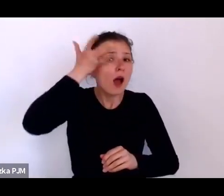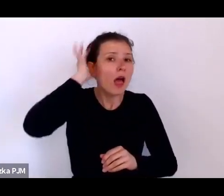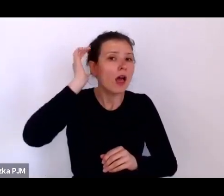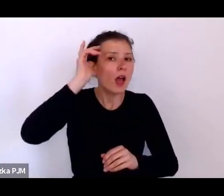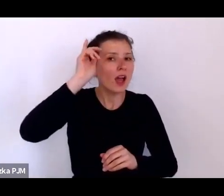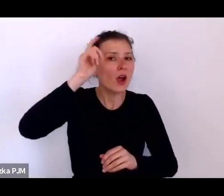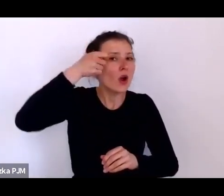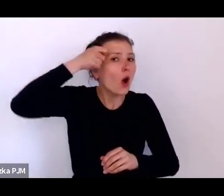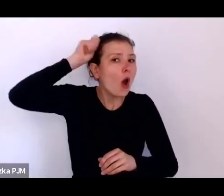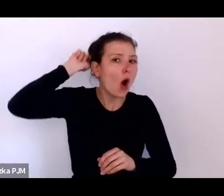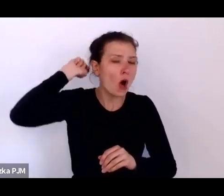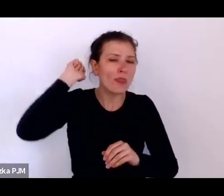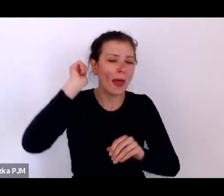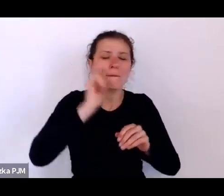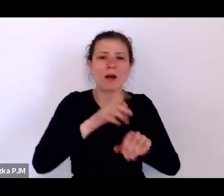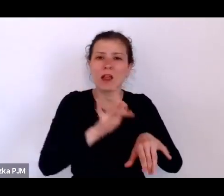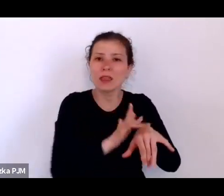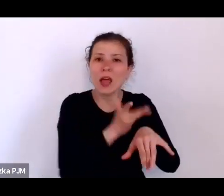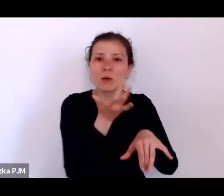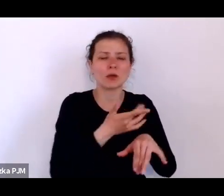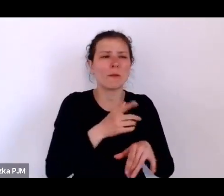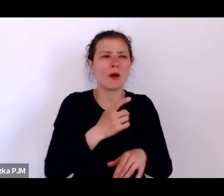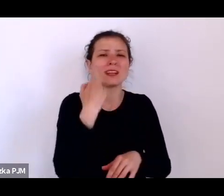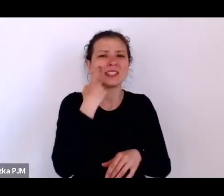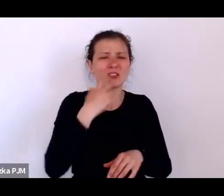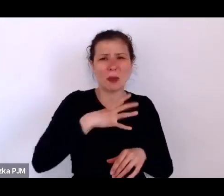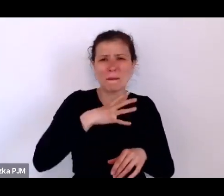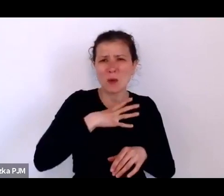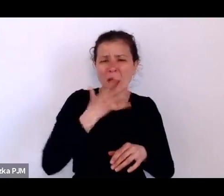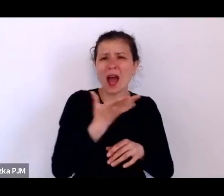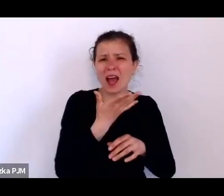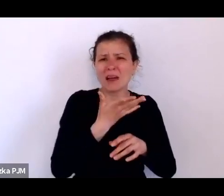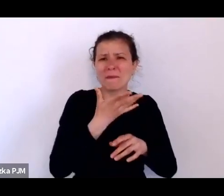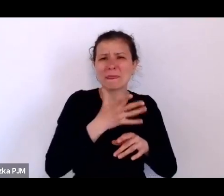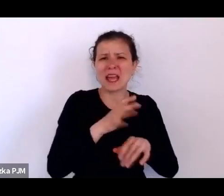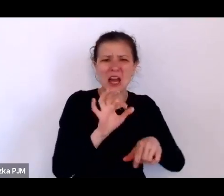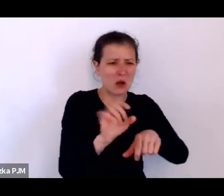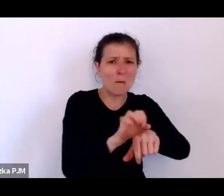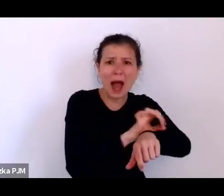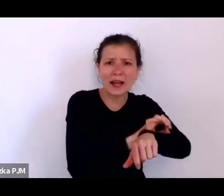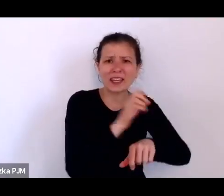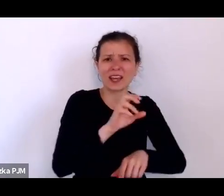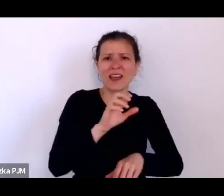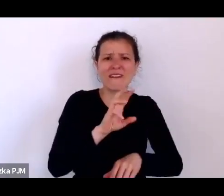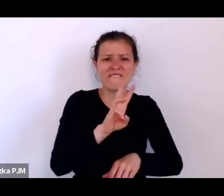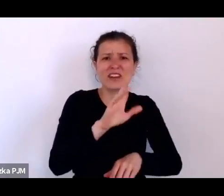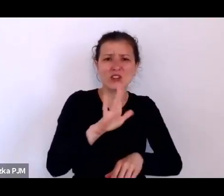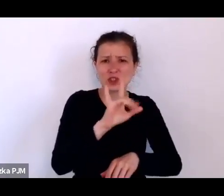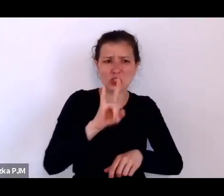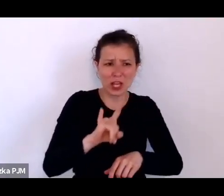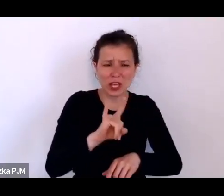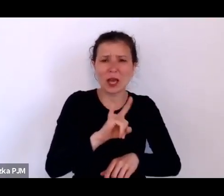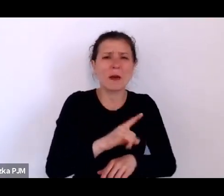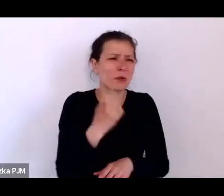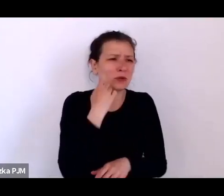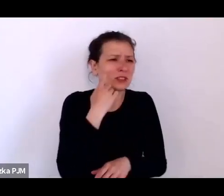jeśli nie było niemowlakiem tylko takim troszkę większym dzieckiem, bo i takie były porzucane